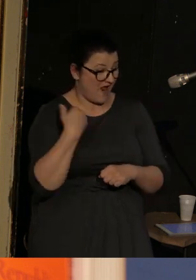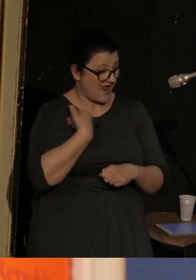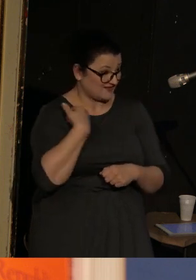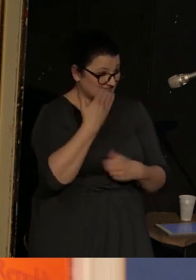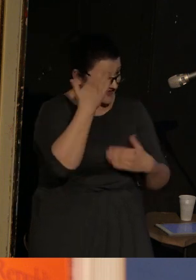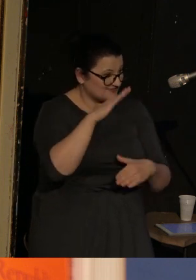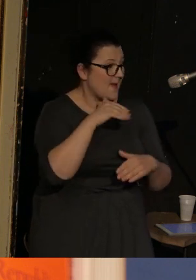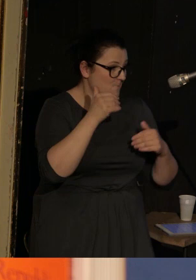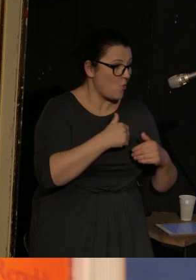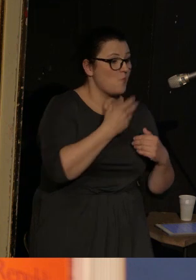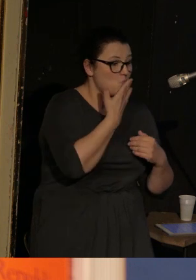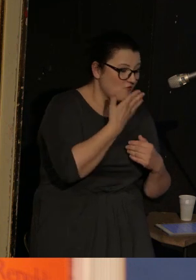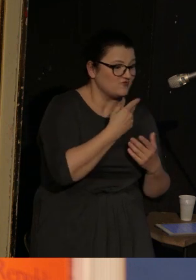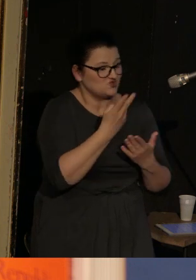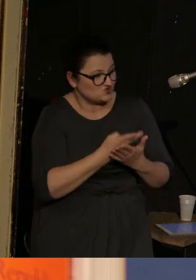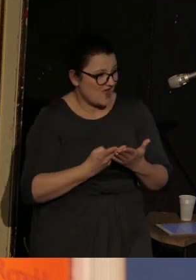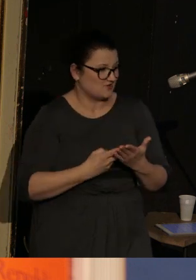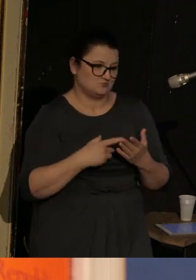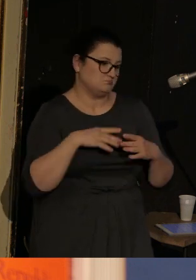mówić i czytać cokolwiek chciał.